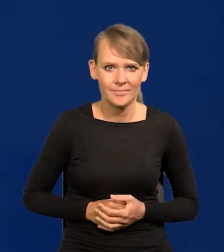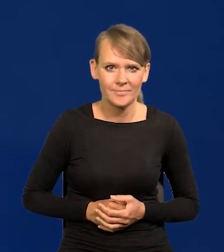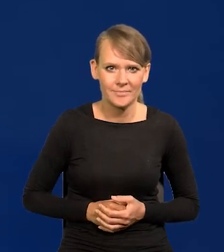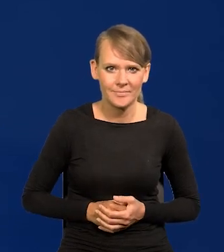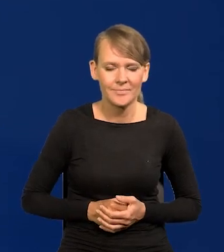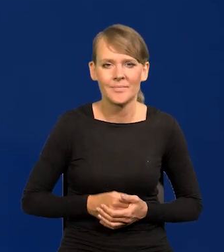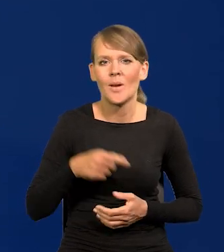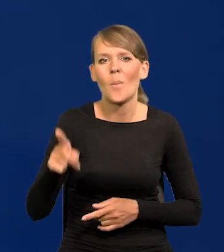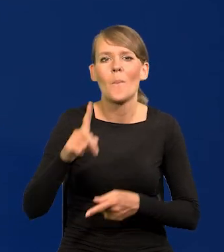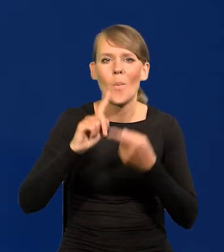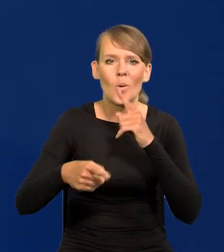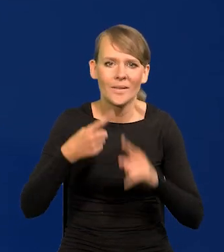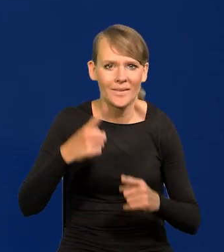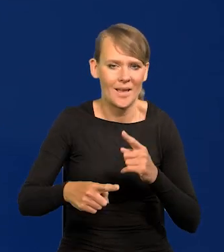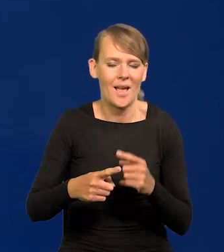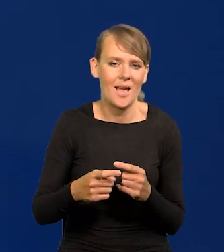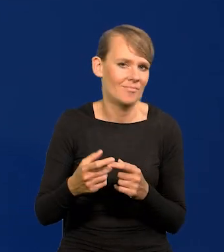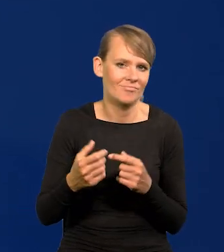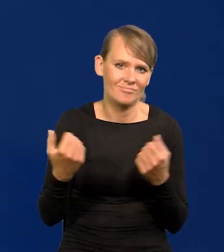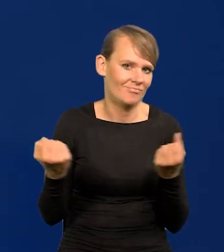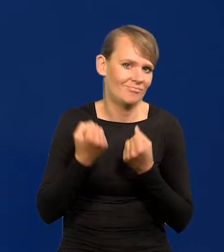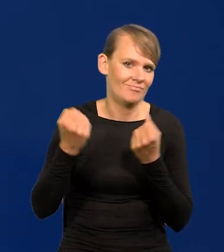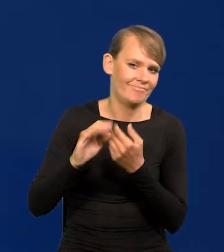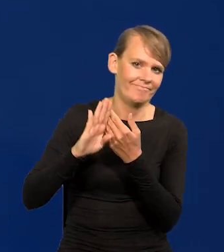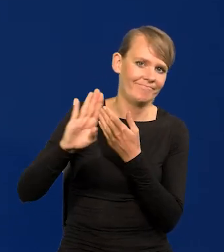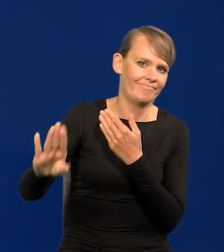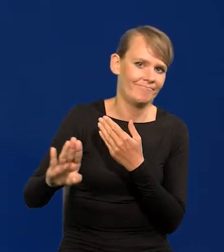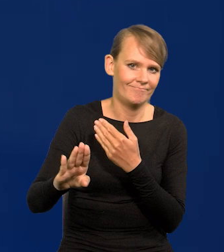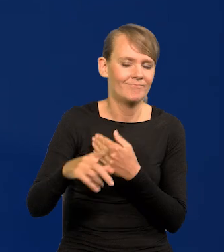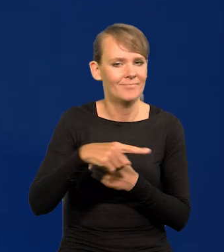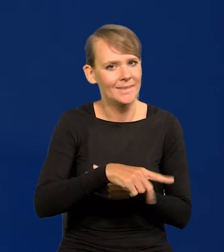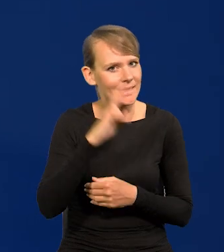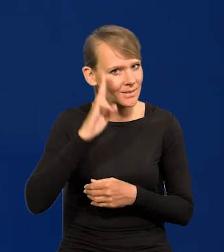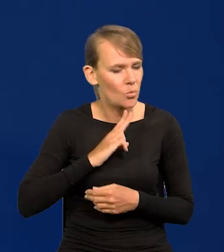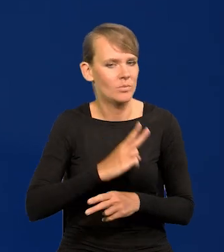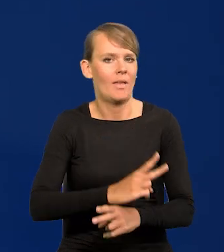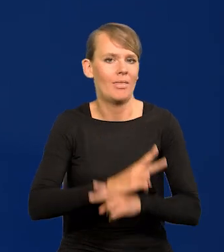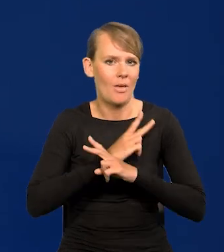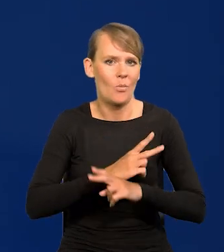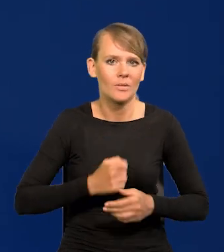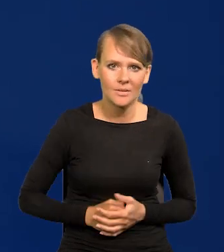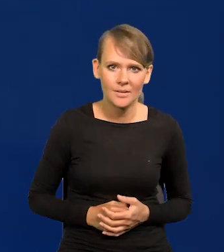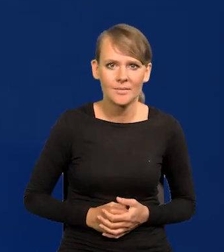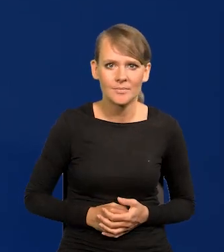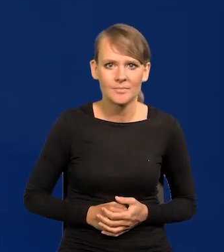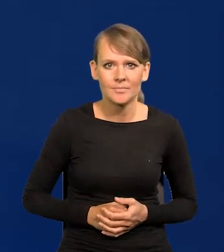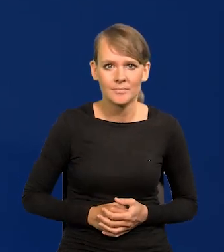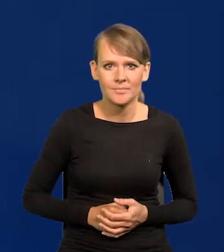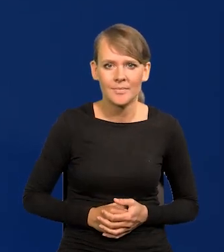i trzymać się od polityki daleko tę instytucję. I ataki były umiarkowane.